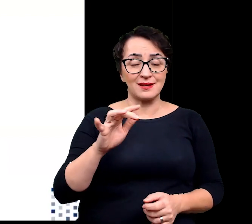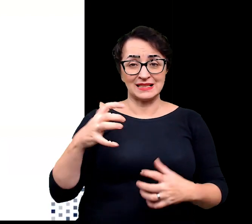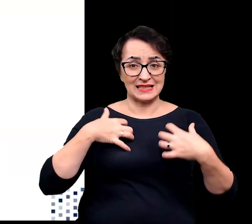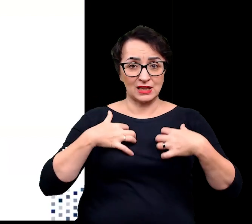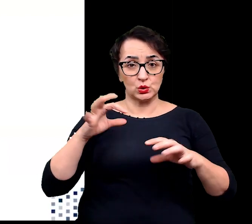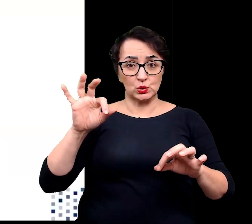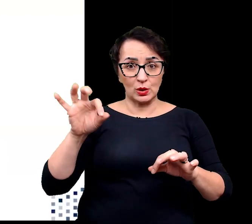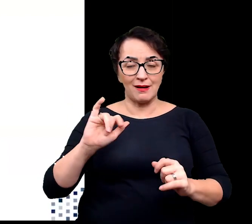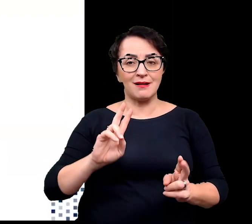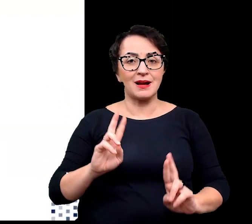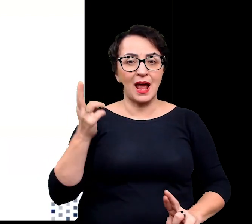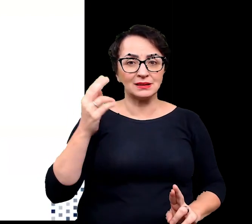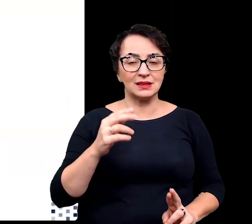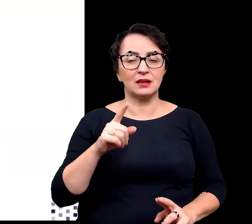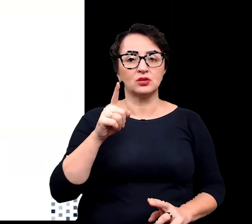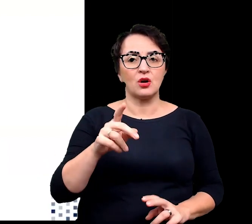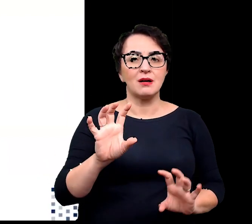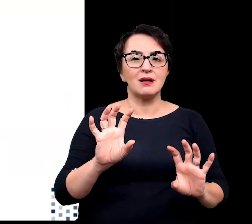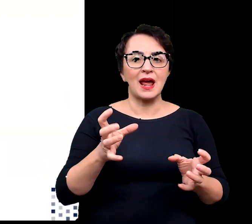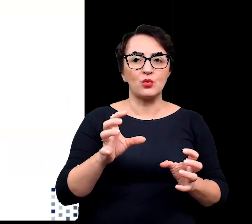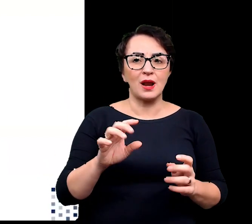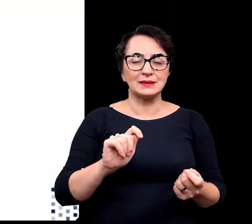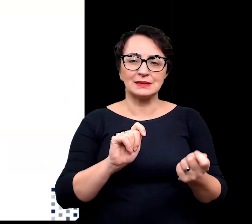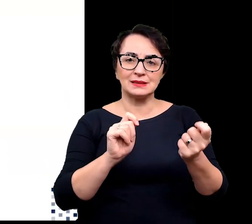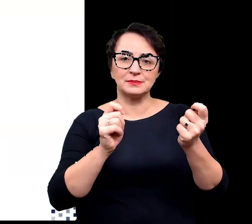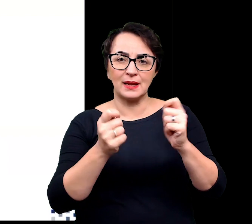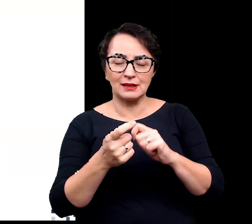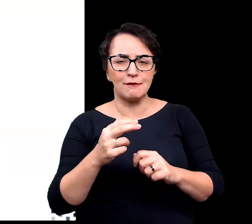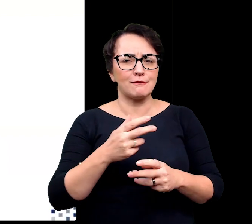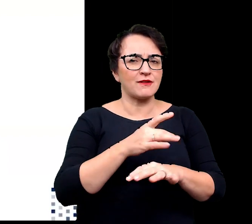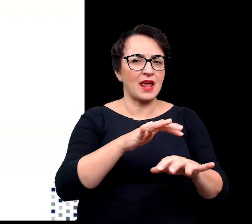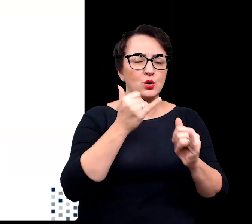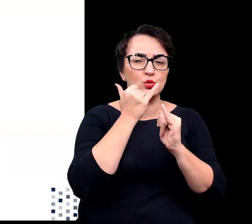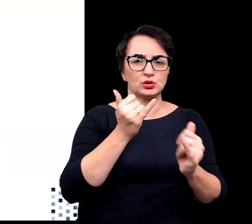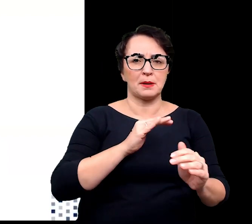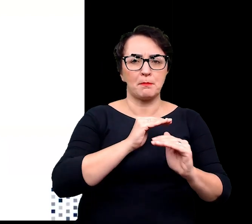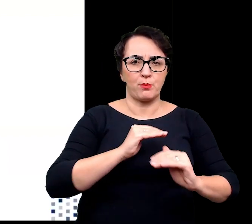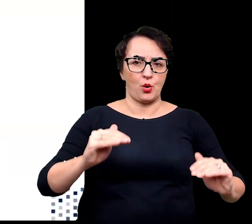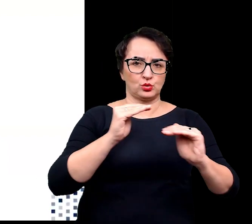poprzez regulację ekspresji genów i czynników transkrypcyjnych na wielu różnych poziomach.